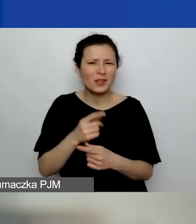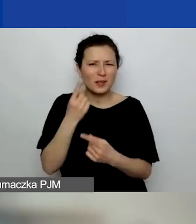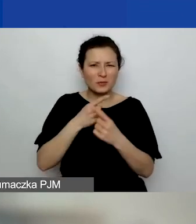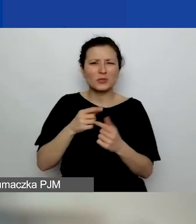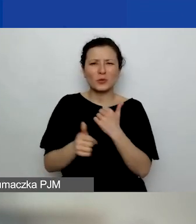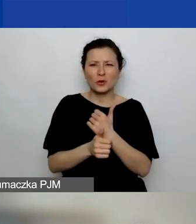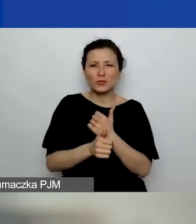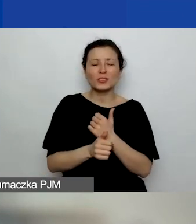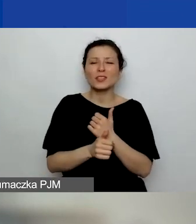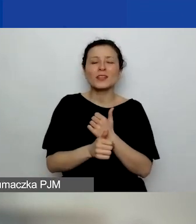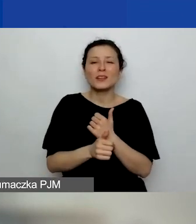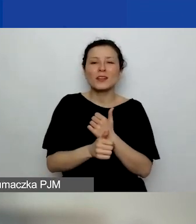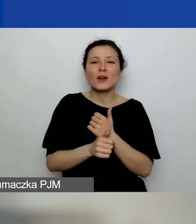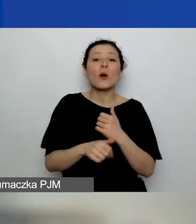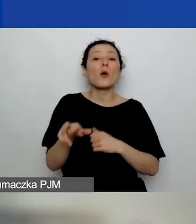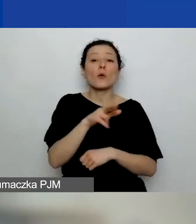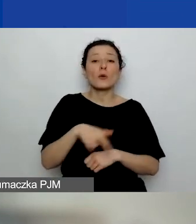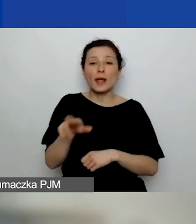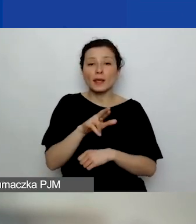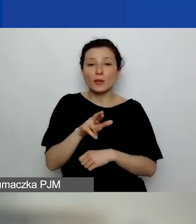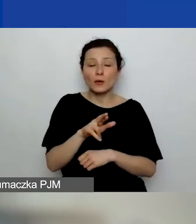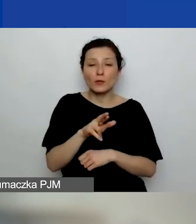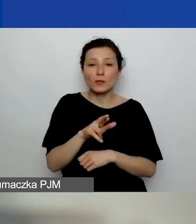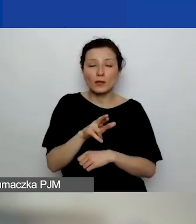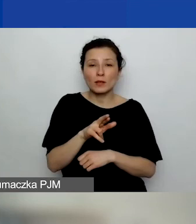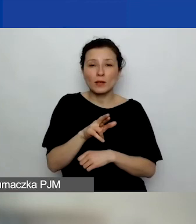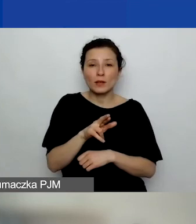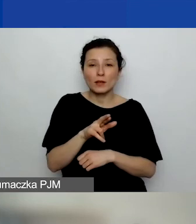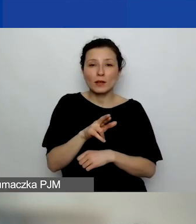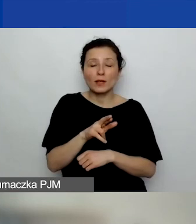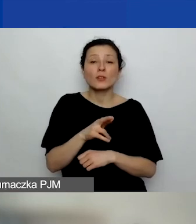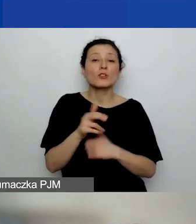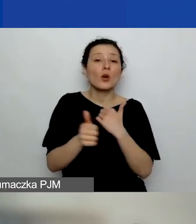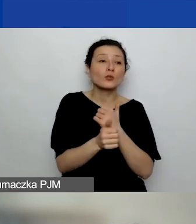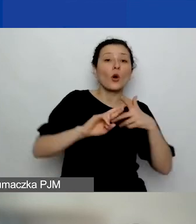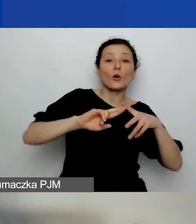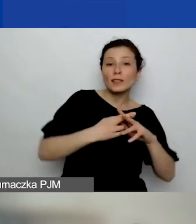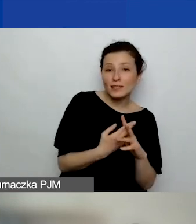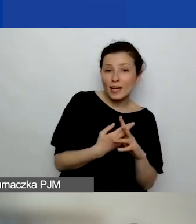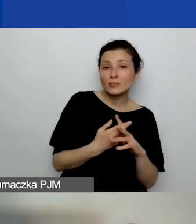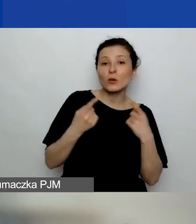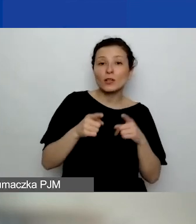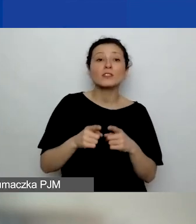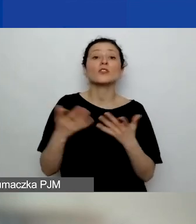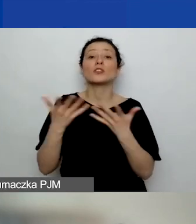w jakim regionie organizacja jest rozpatrywana. Tam, gdzie jest zarejestrowana, czy tam, gdzie będzie realizowała projekt.